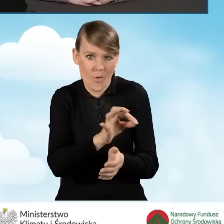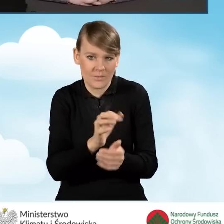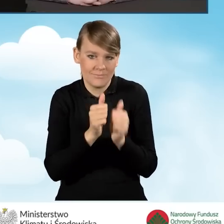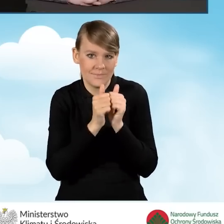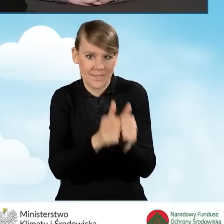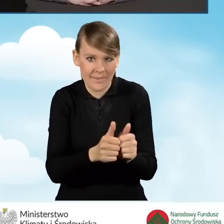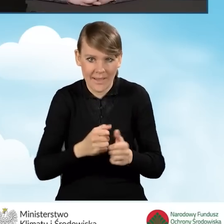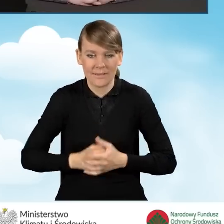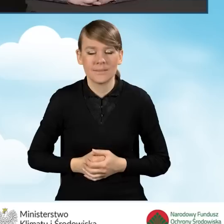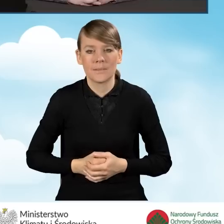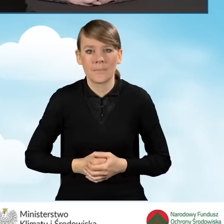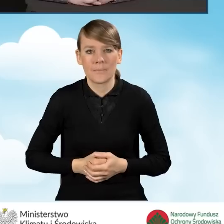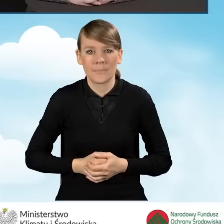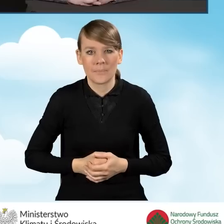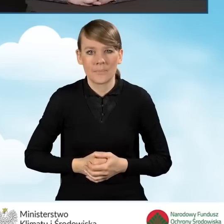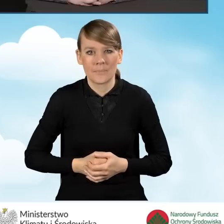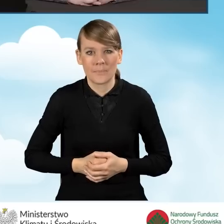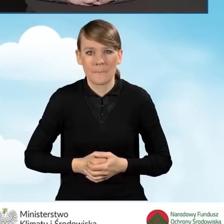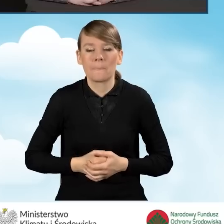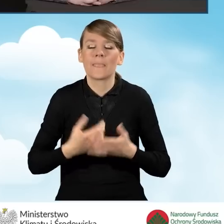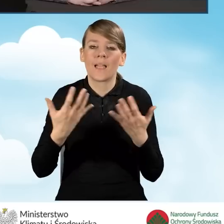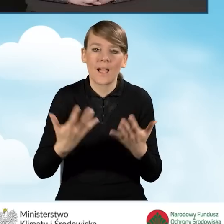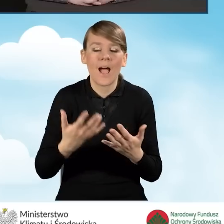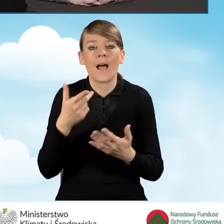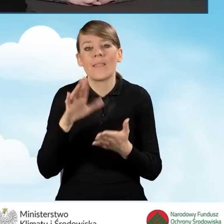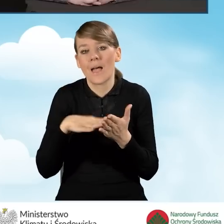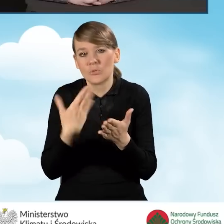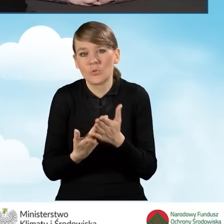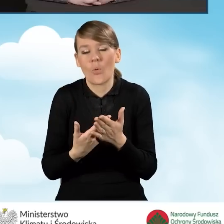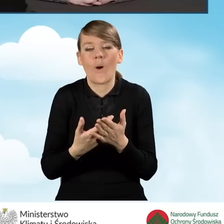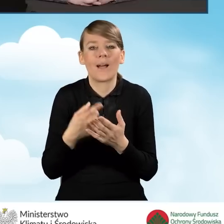Jeżeli chodzi o taką specyficzną sytuację, że siedziba,